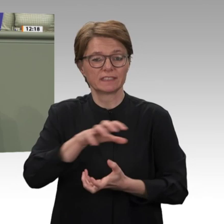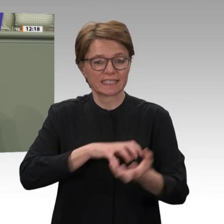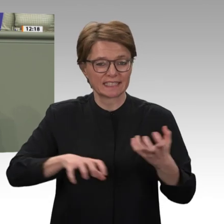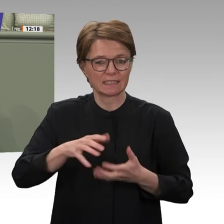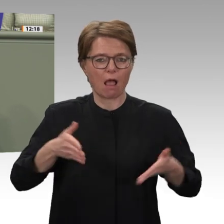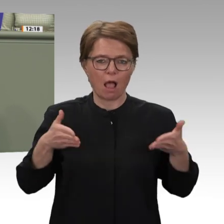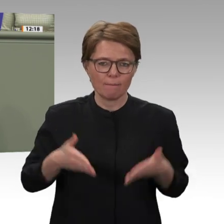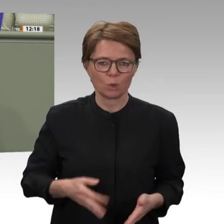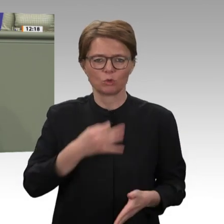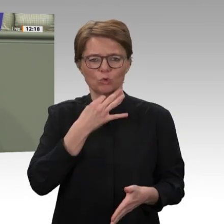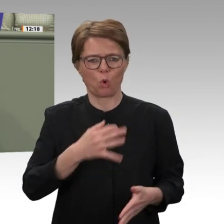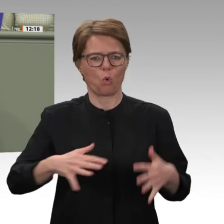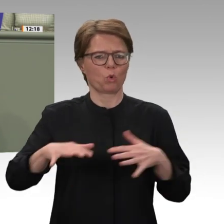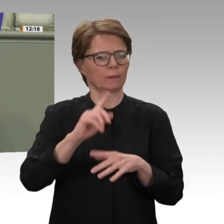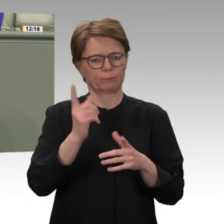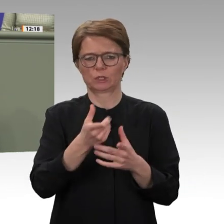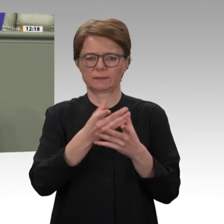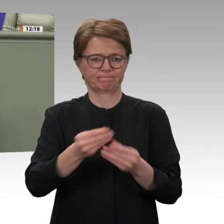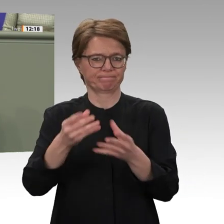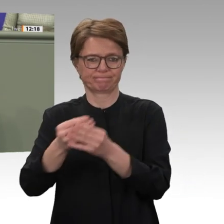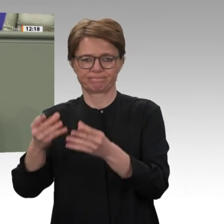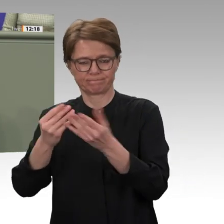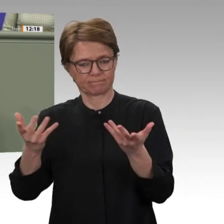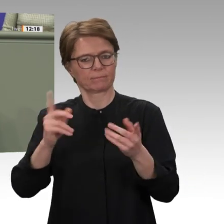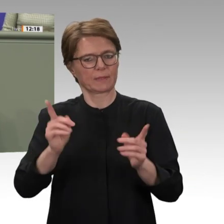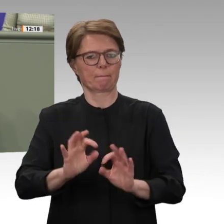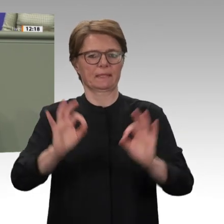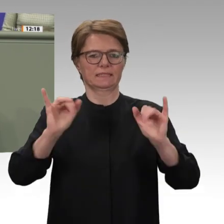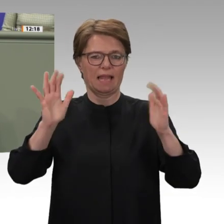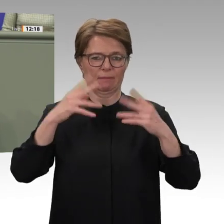Deutschlands an der gemeinsamen Mission von UN und Afrikanischer Union, UNAMID,